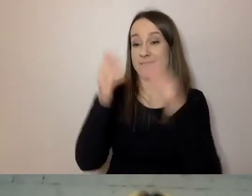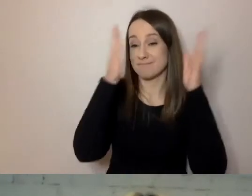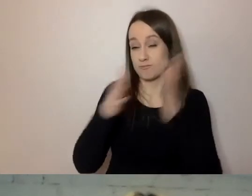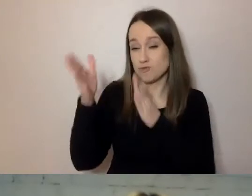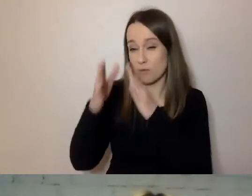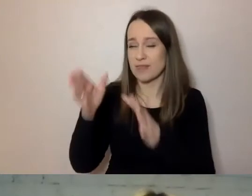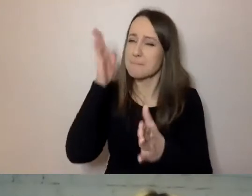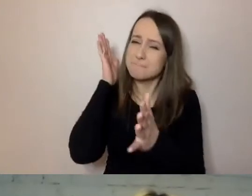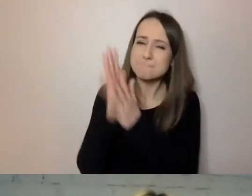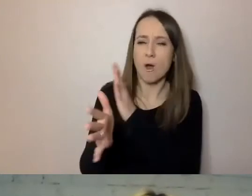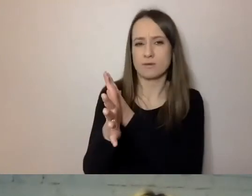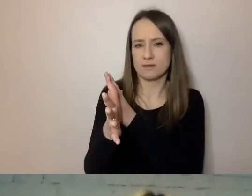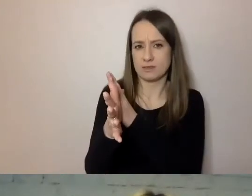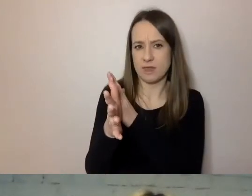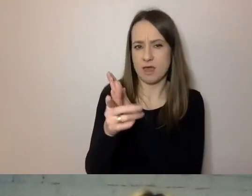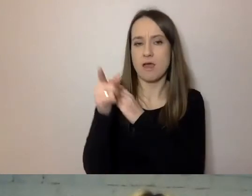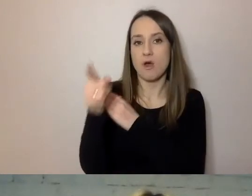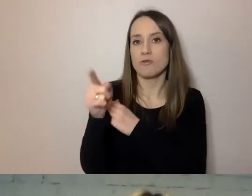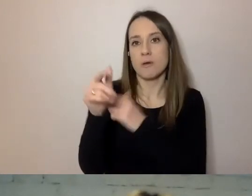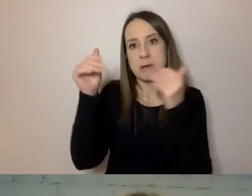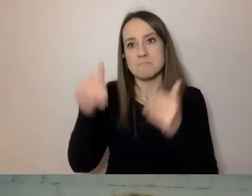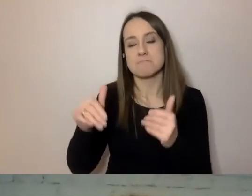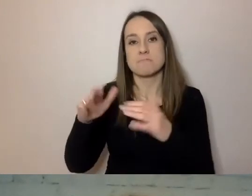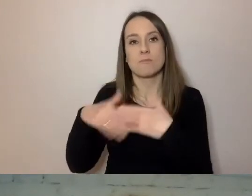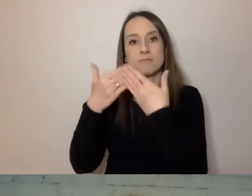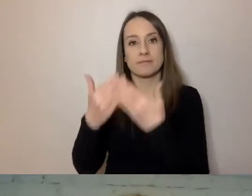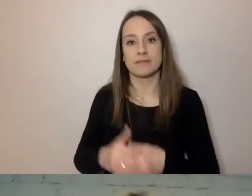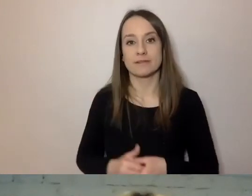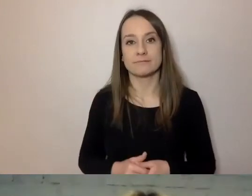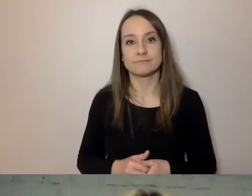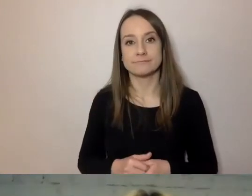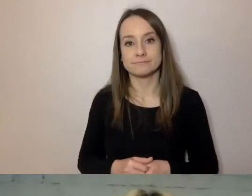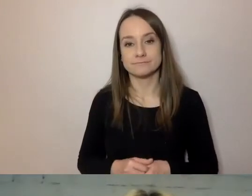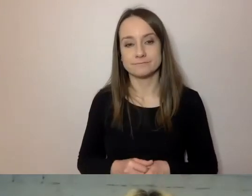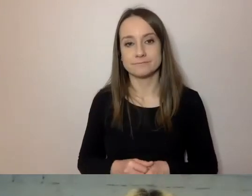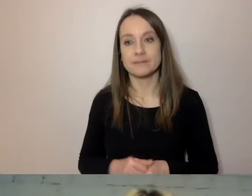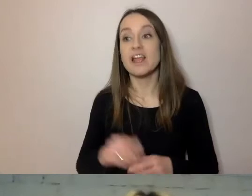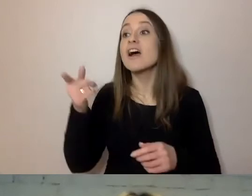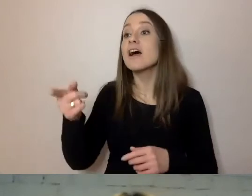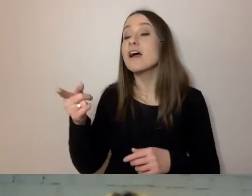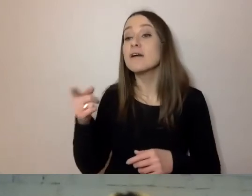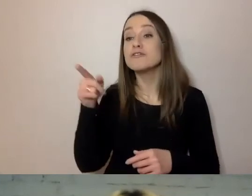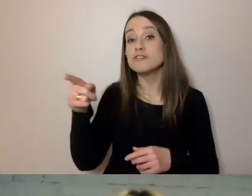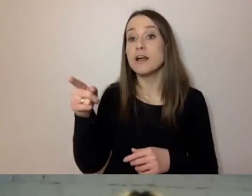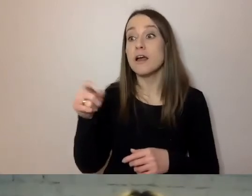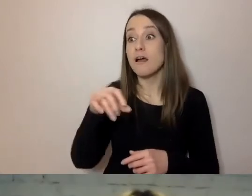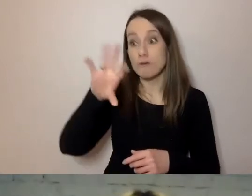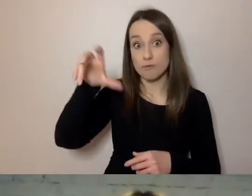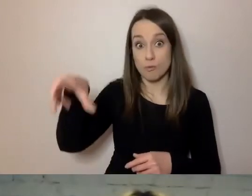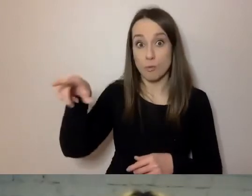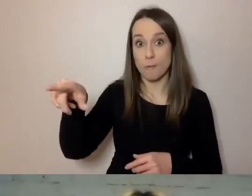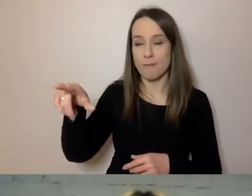może ułatwić odbiór przy pomocy technologii wspomagających.